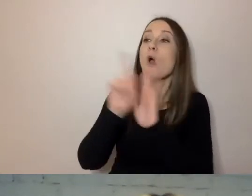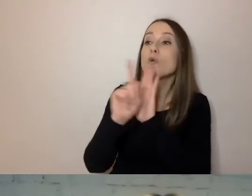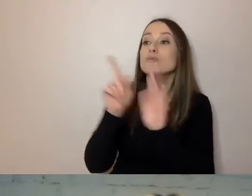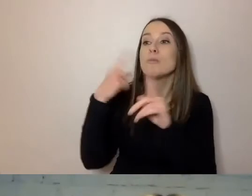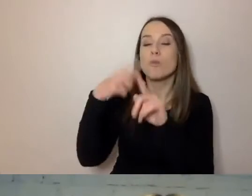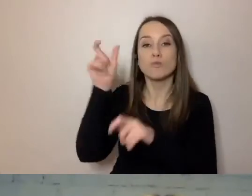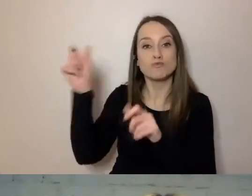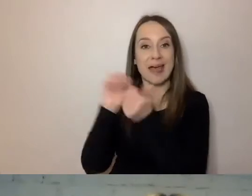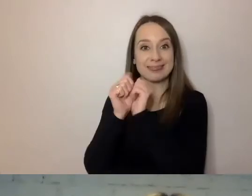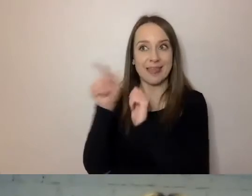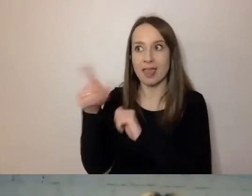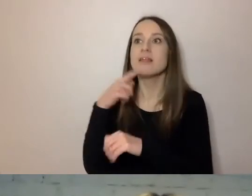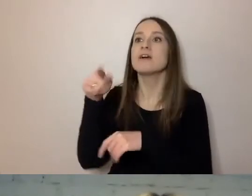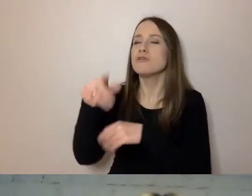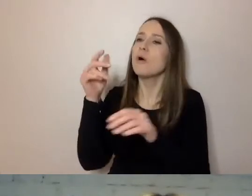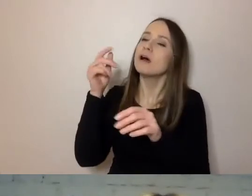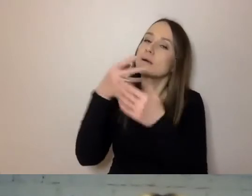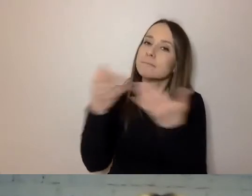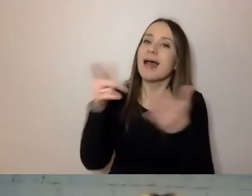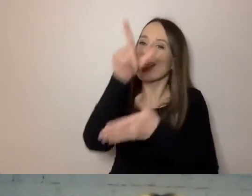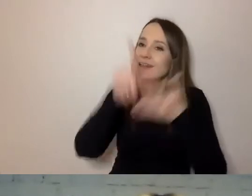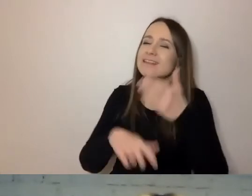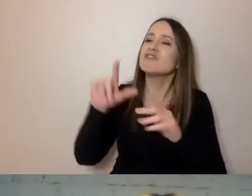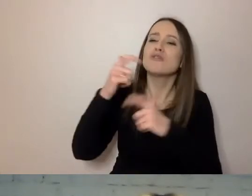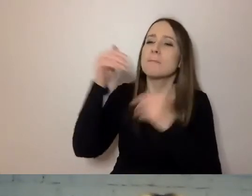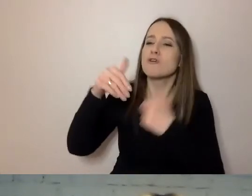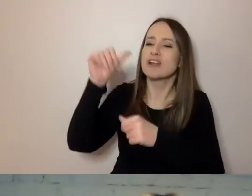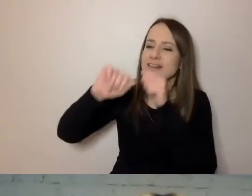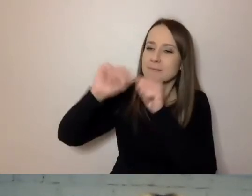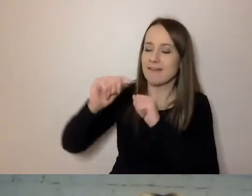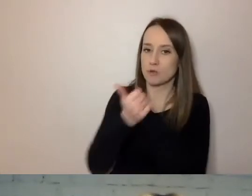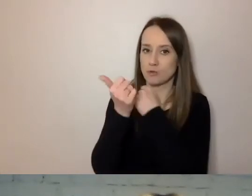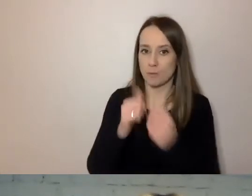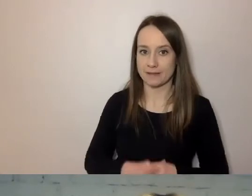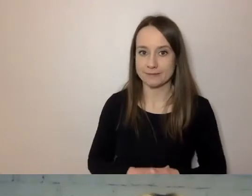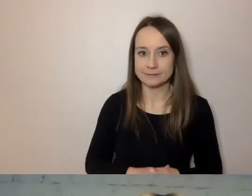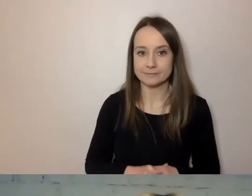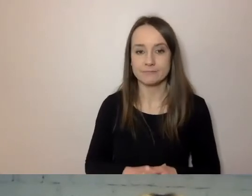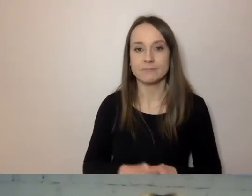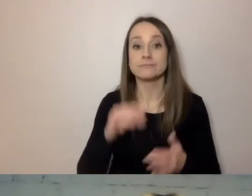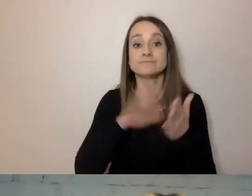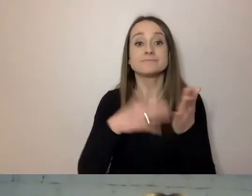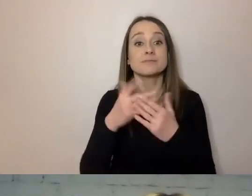która pozwala sprawdzać dokumenty. Możemy wziąć dokument, niezależnie czego dotyczy, na jaki jest temat,